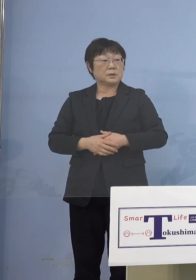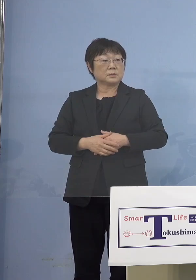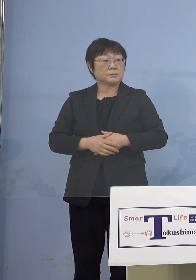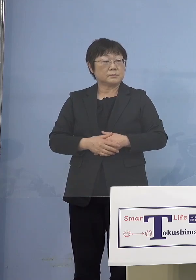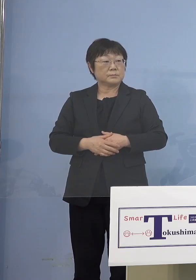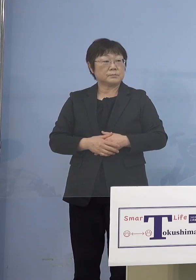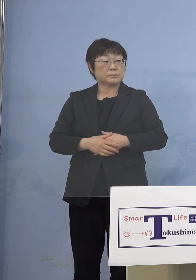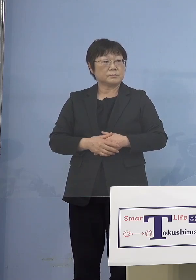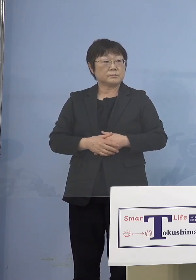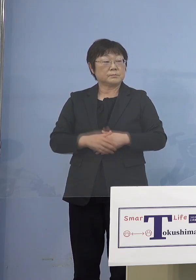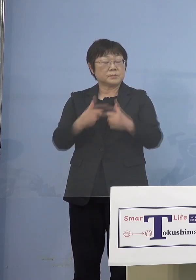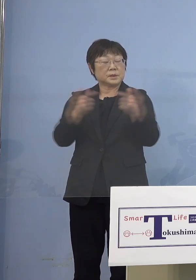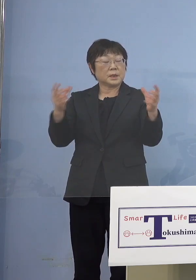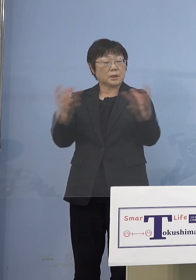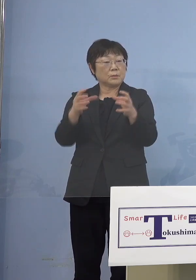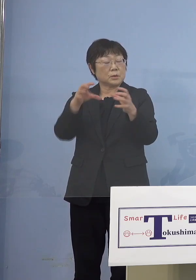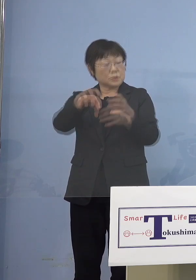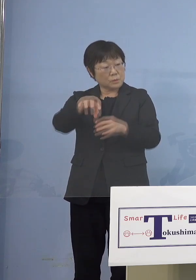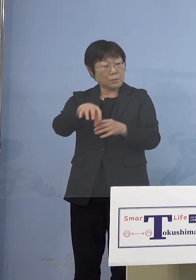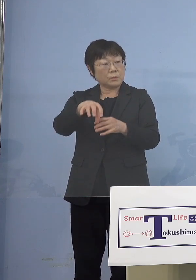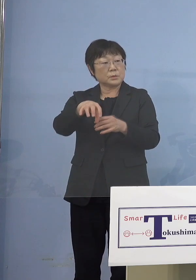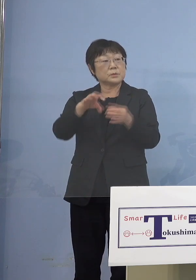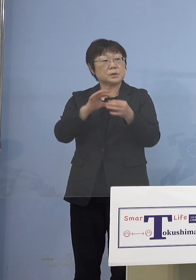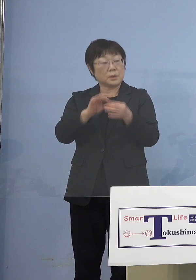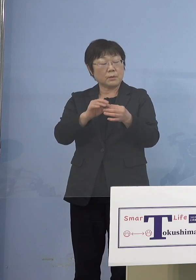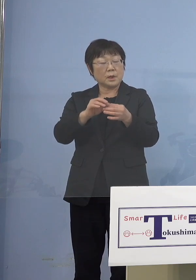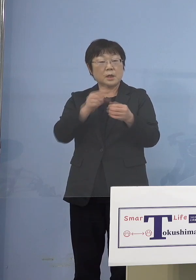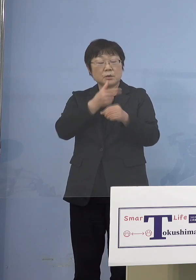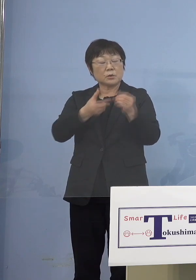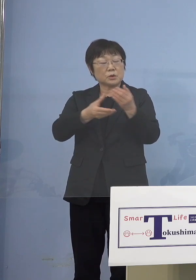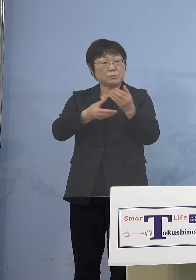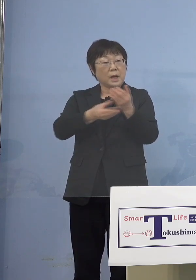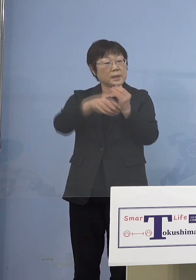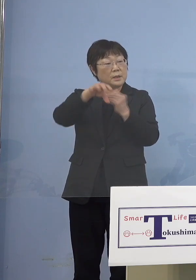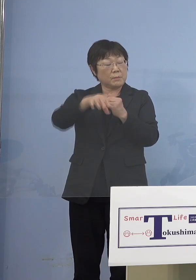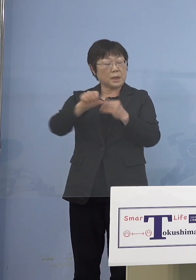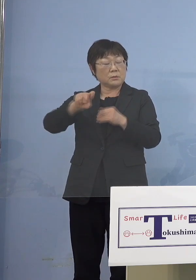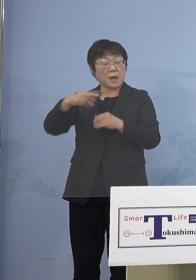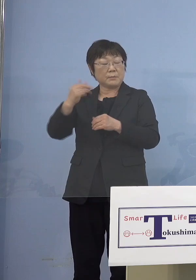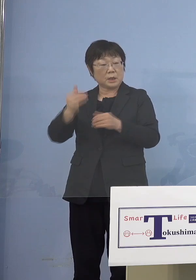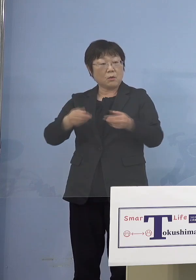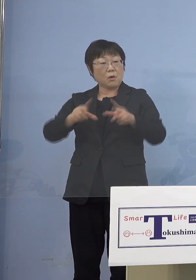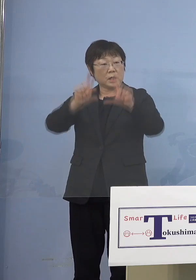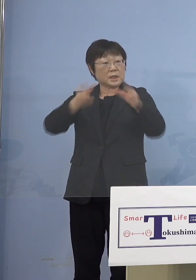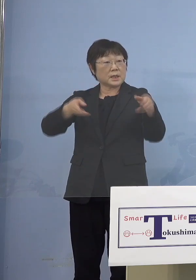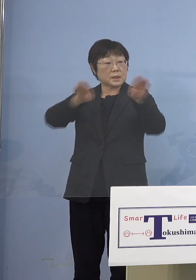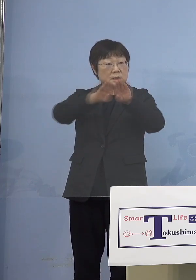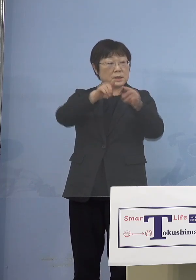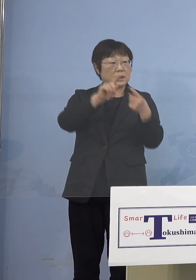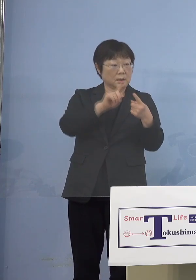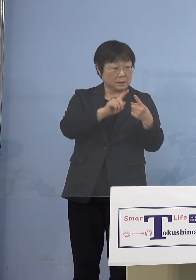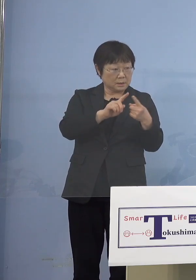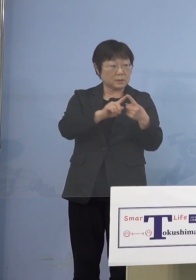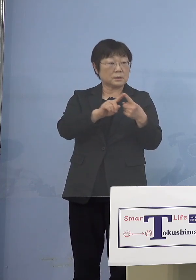いわゆる徳島駅の駅前の 「アミコ（東館）」と